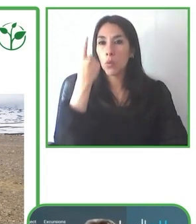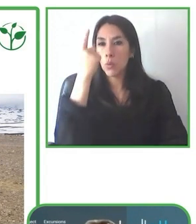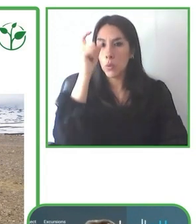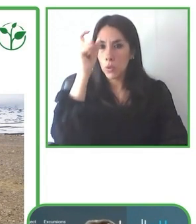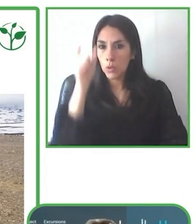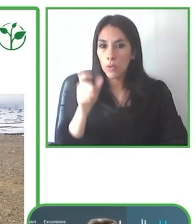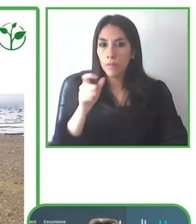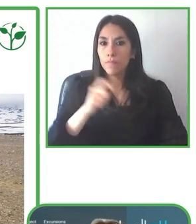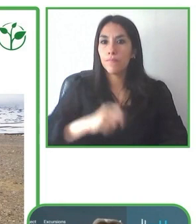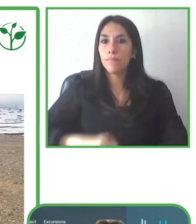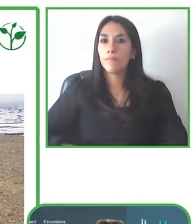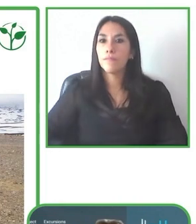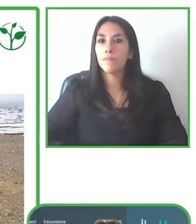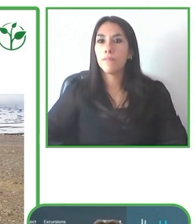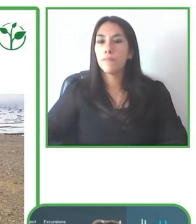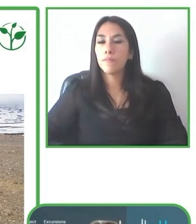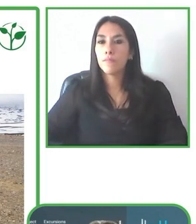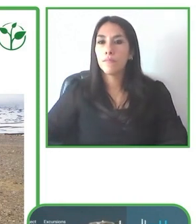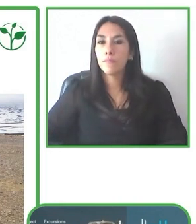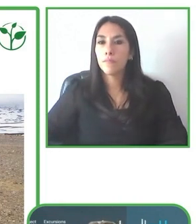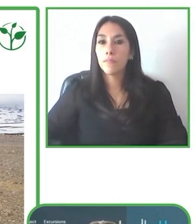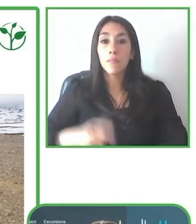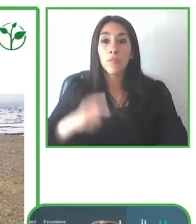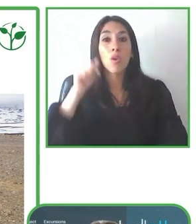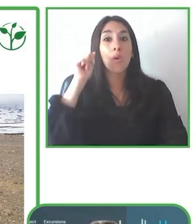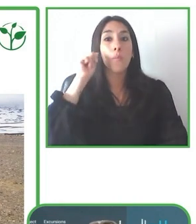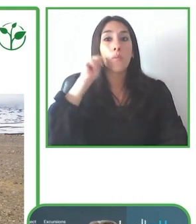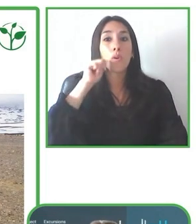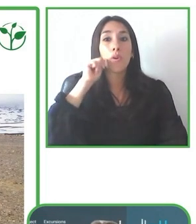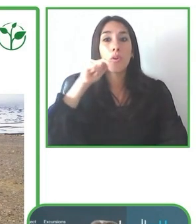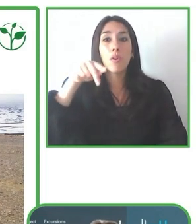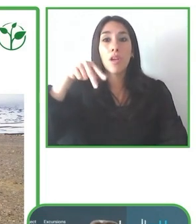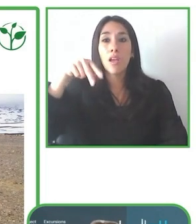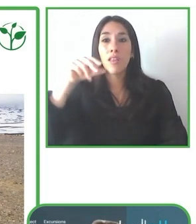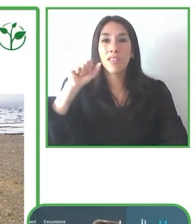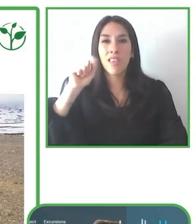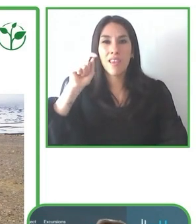destinos de América Latina que son accesibles para los usuarios de silla de